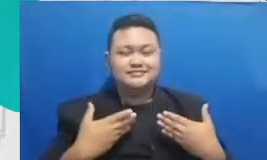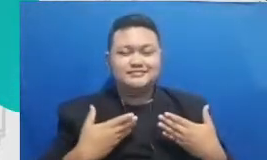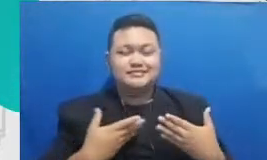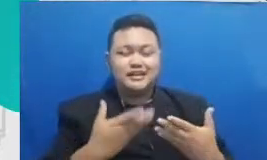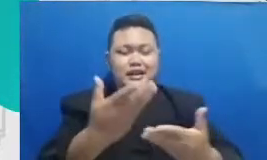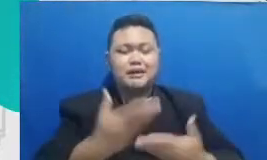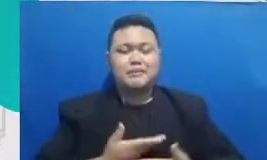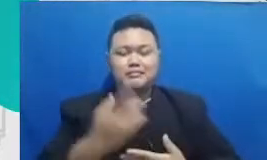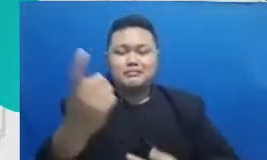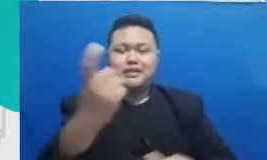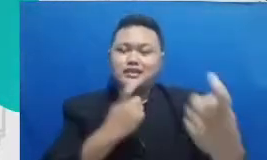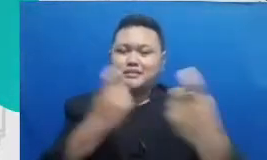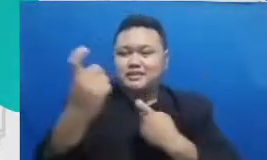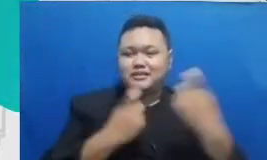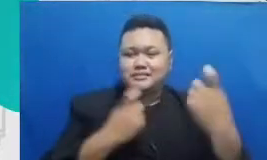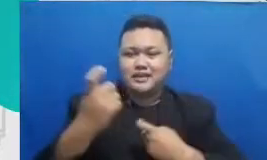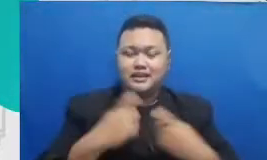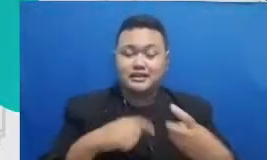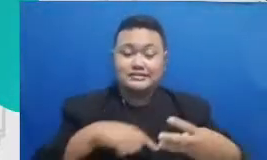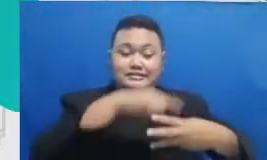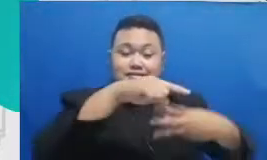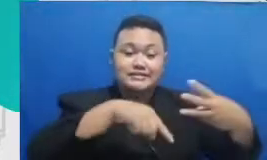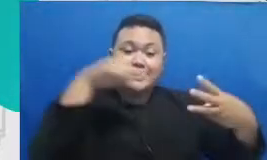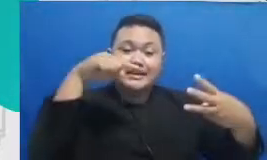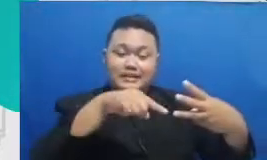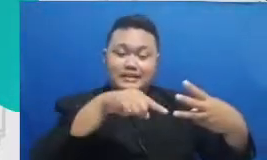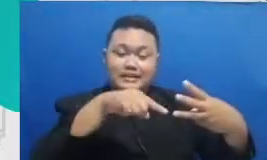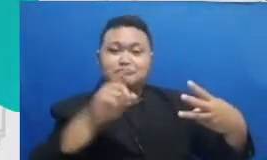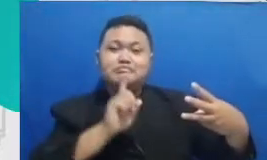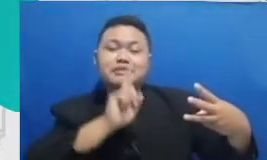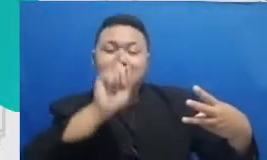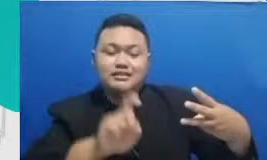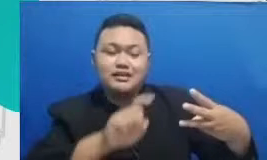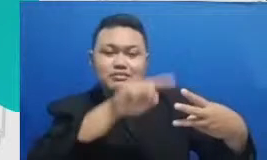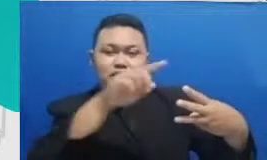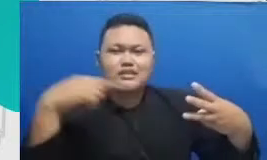pertanyaan-pertanyaan yang cukup sering kami temui mudah-mudahan Bapak dan Ibu nanti ketika